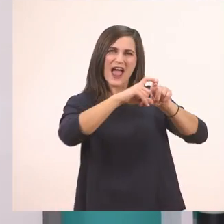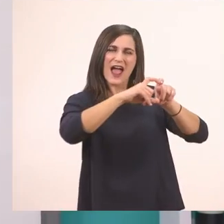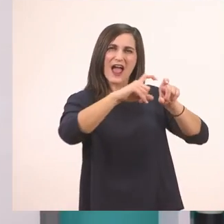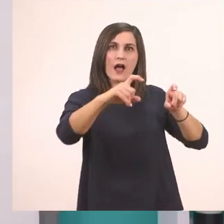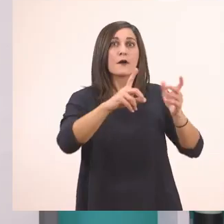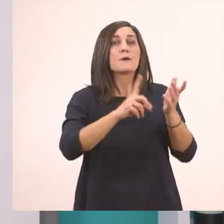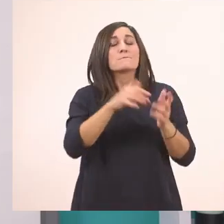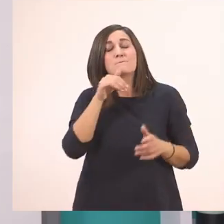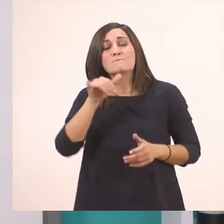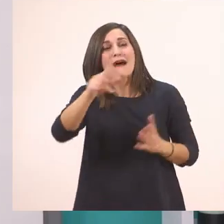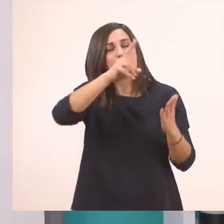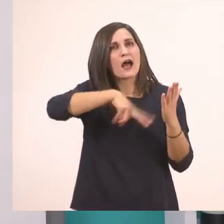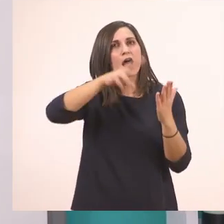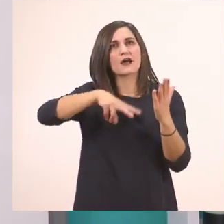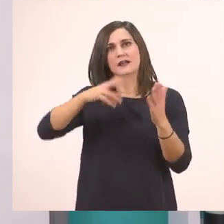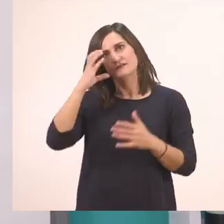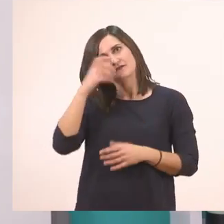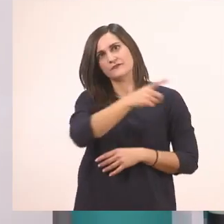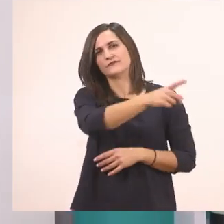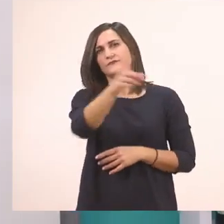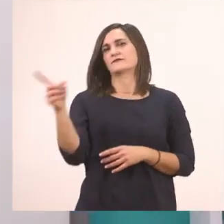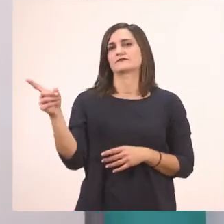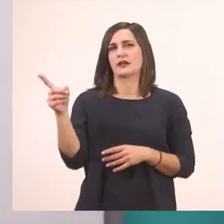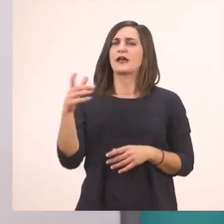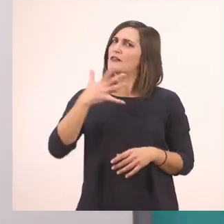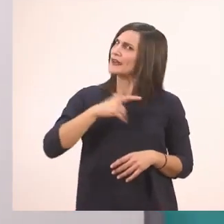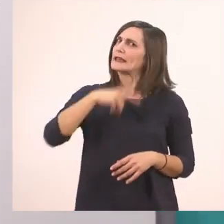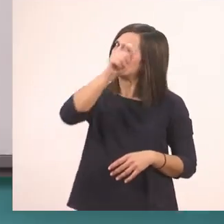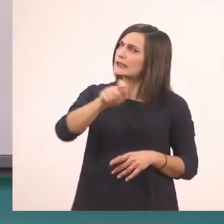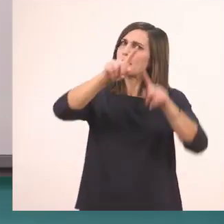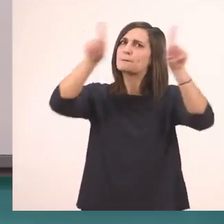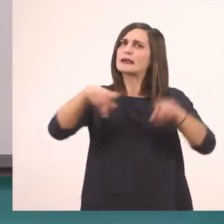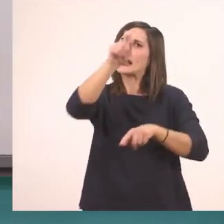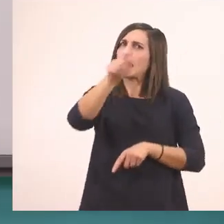Ανάγνωση. Να το γράψουμε κι αυτό στον πίνακα και να το διαβάσουμε με τις αγκαλίτσες από κάτω;